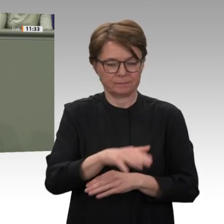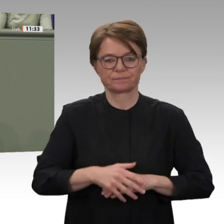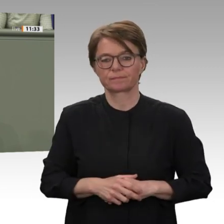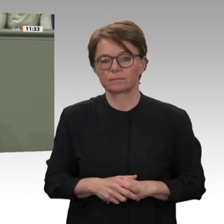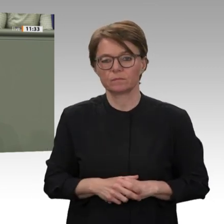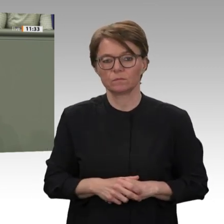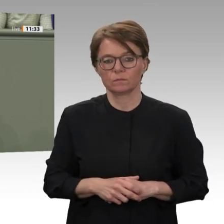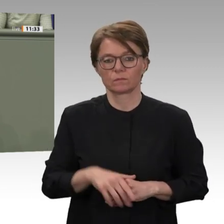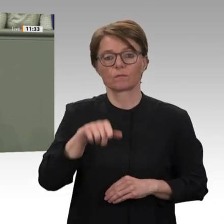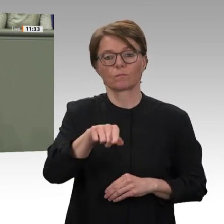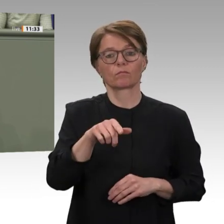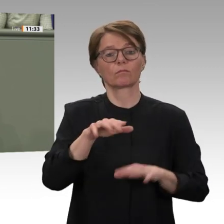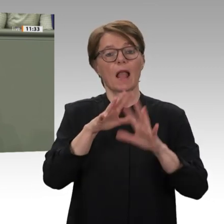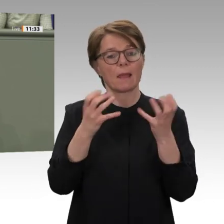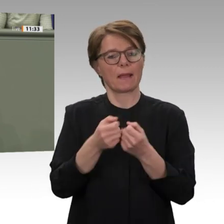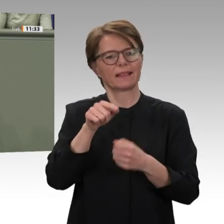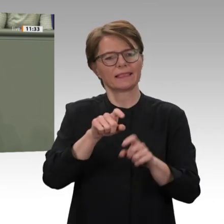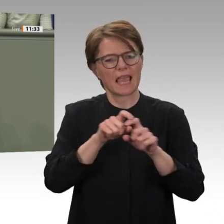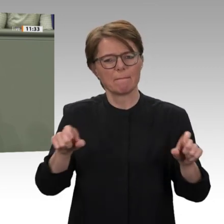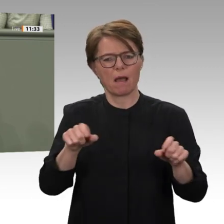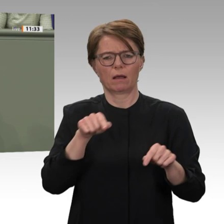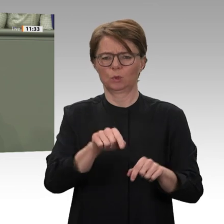wirtschaftlich eine Perspektive bekommen soll vollständige Aufhebung der bilateralen